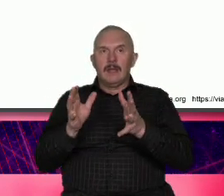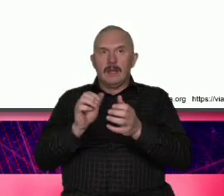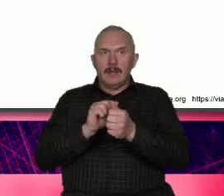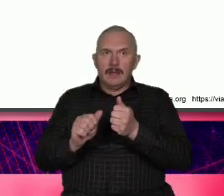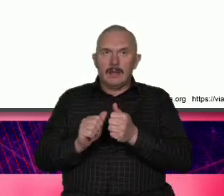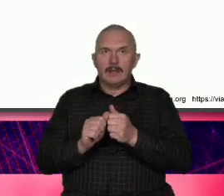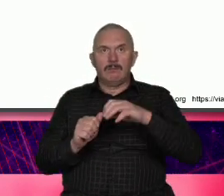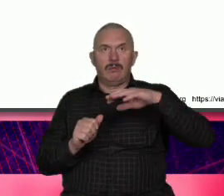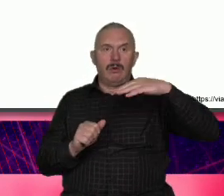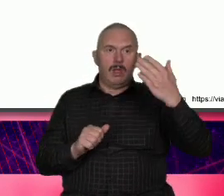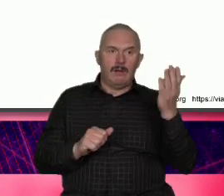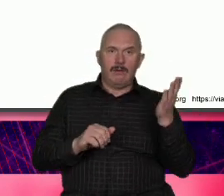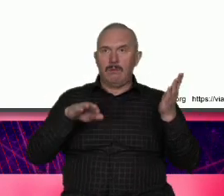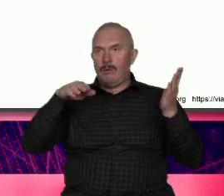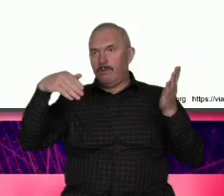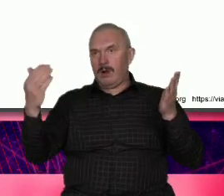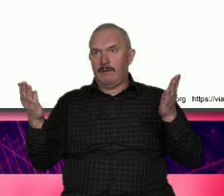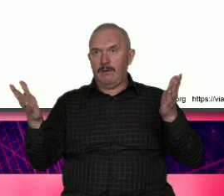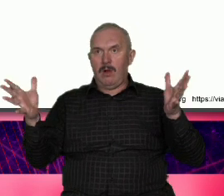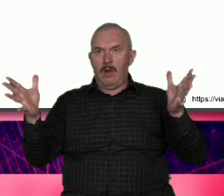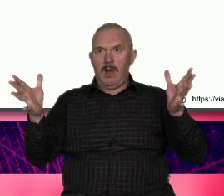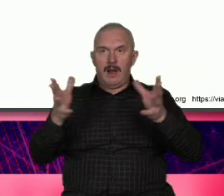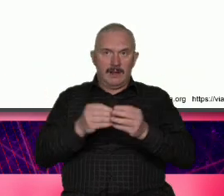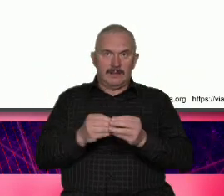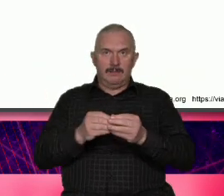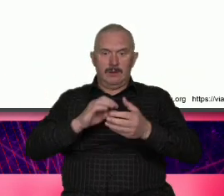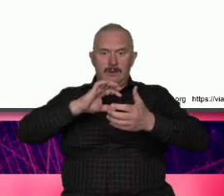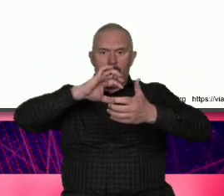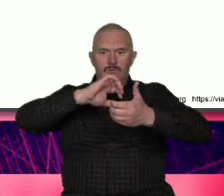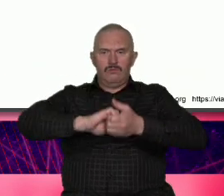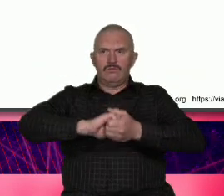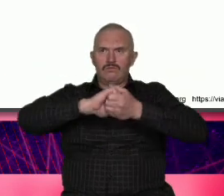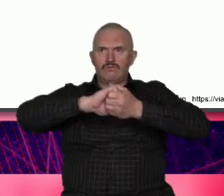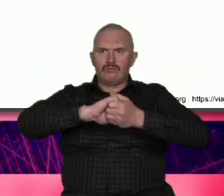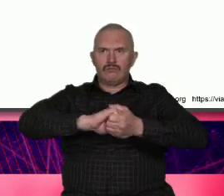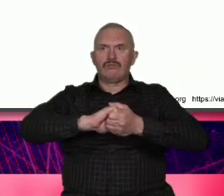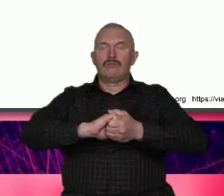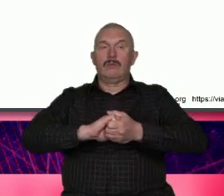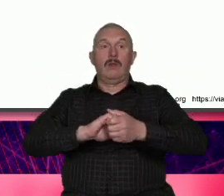to stanowi sile to powoduje że jedni nienawidzą drudzy kochają ale nikt nie